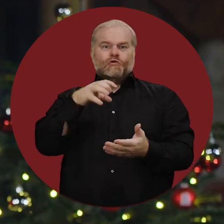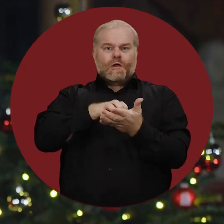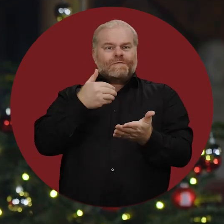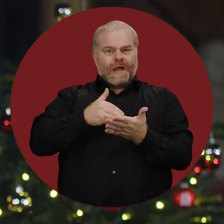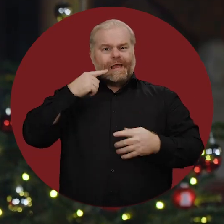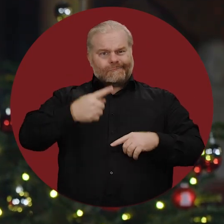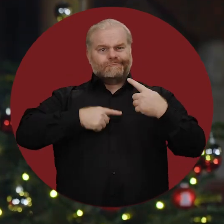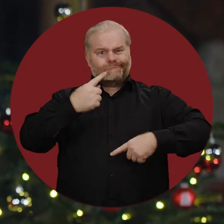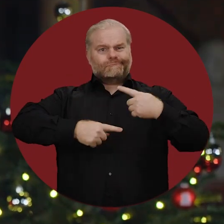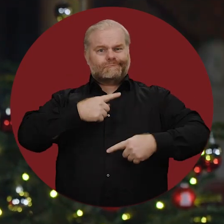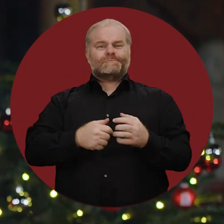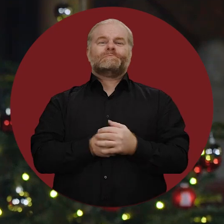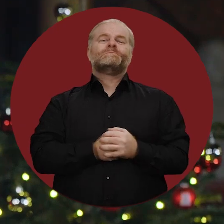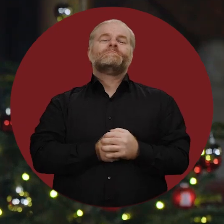die unsere Stadt am Laufen halten.